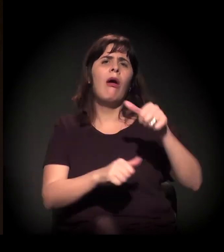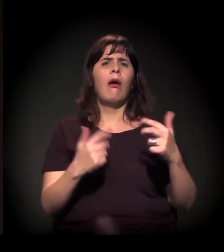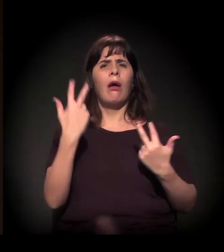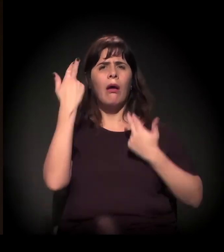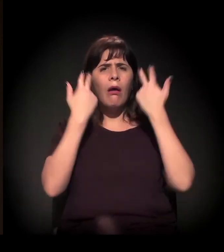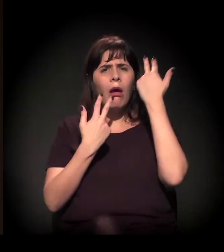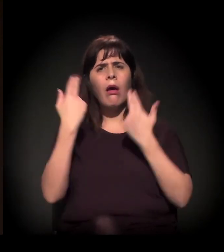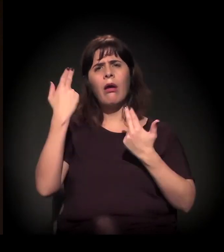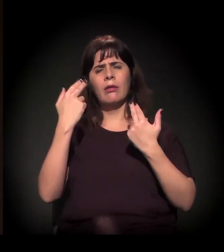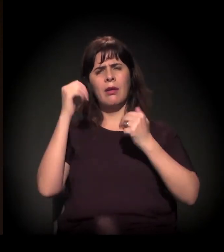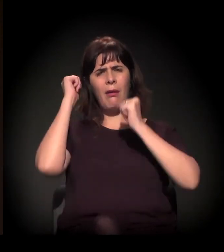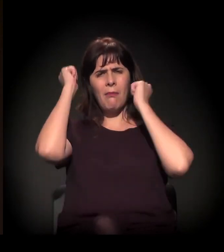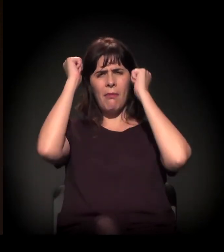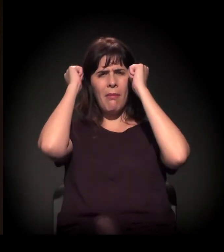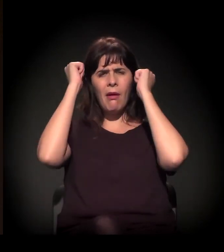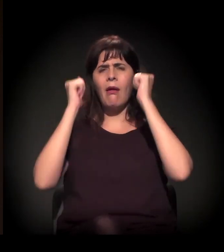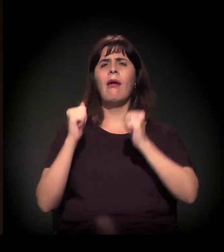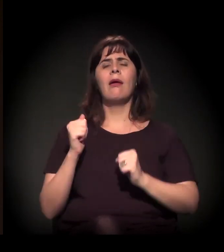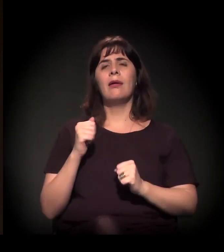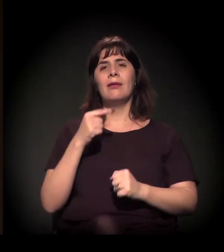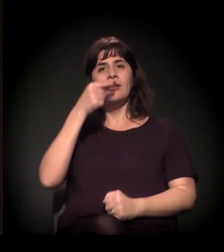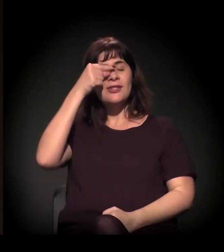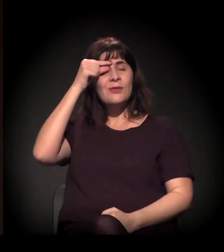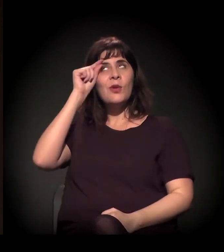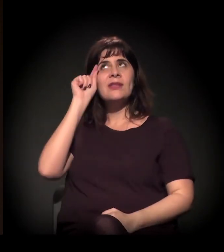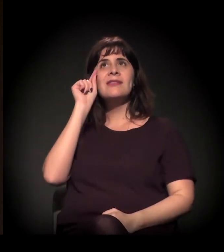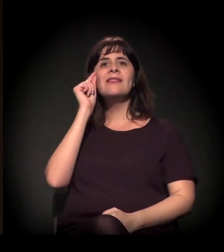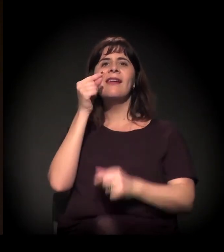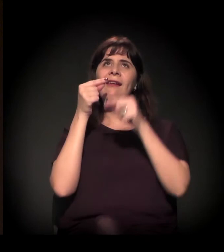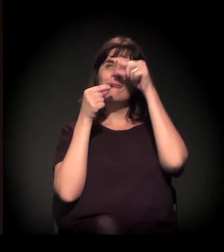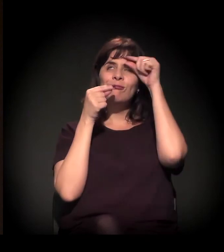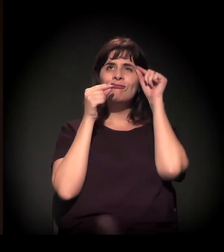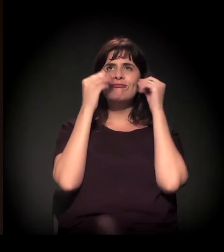corte de cabelo, design de sobrancelha, maquiagem, enfim,